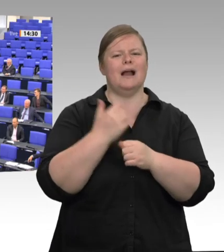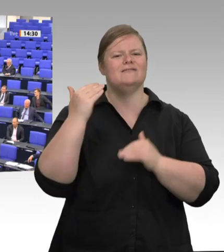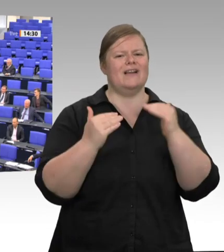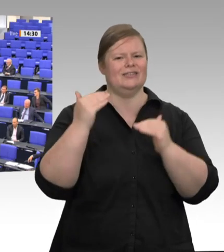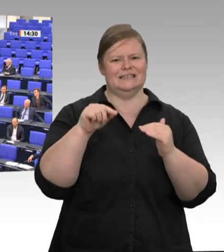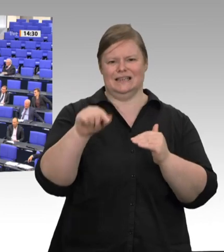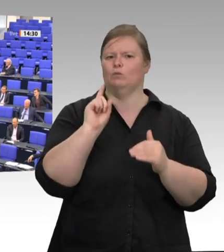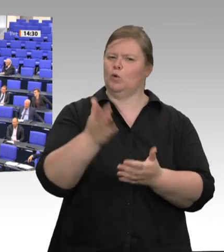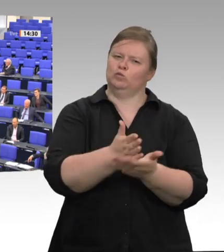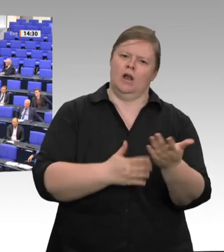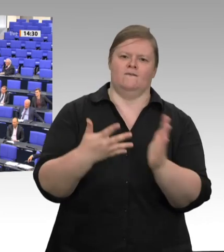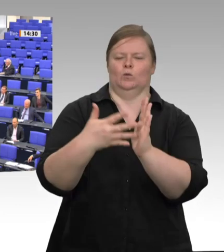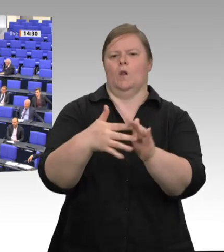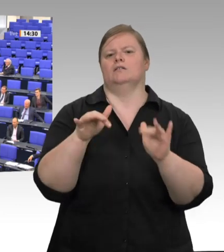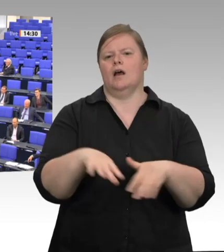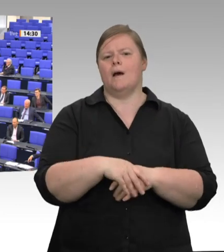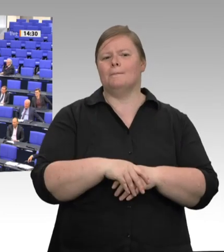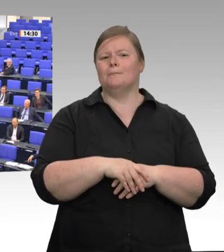Diese Forderungen sind zentral;